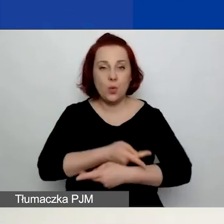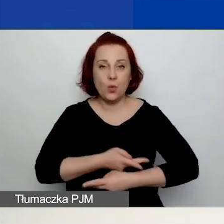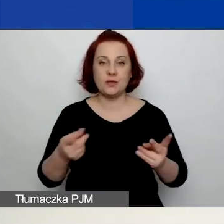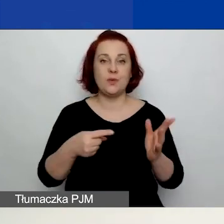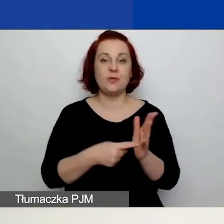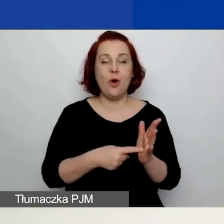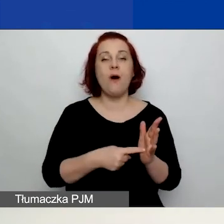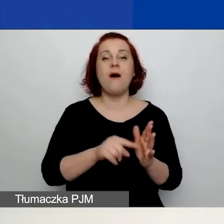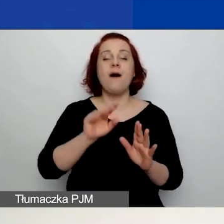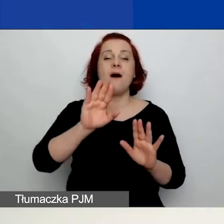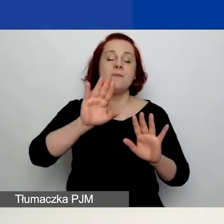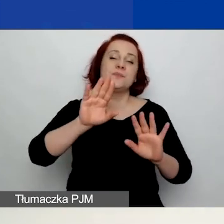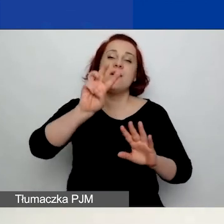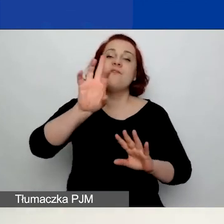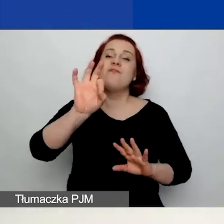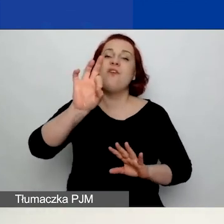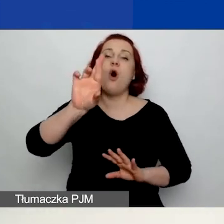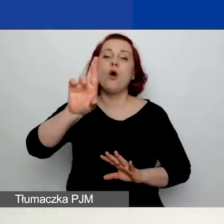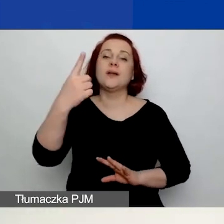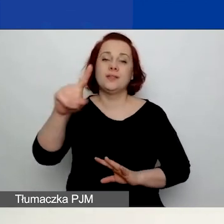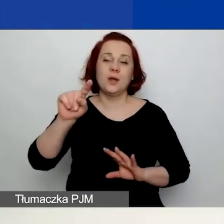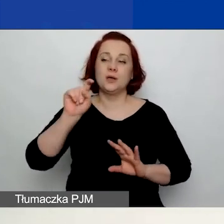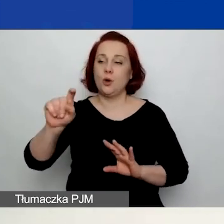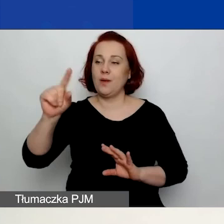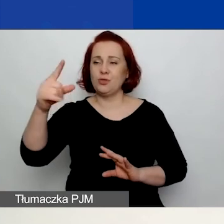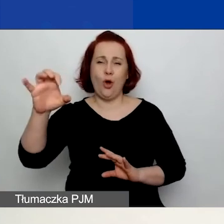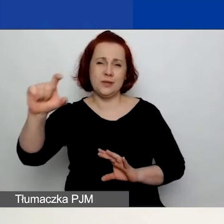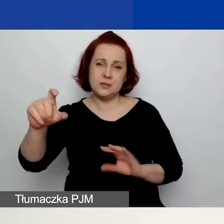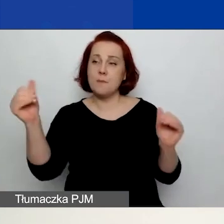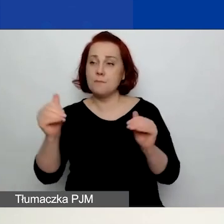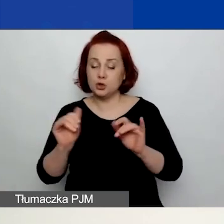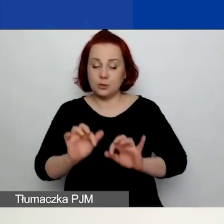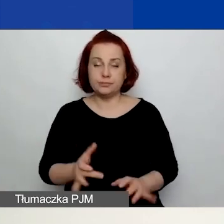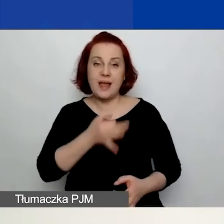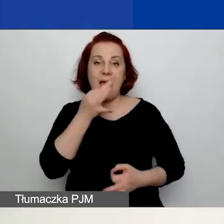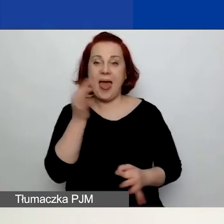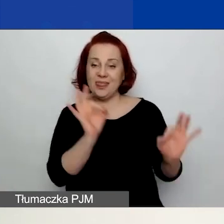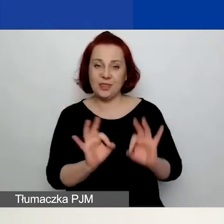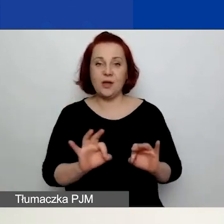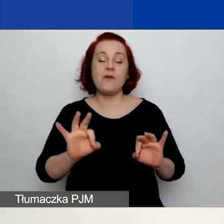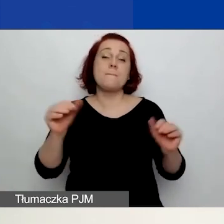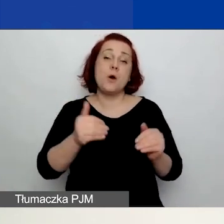więc można je pobrać, one są edytowalne. Można po prostu przygotować swoje wnioski w tych formularzach.